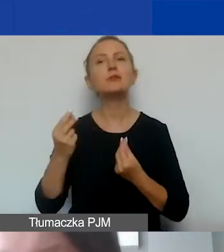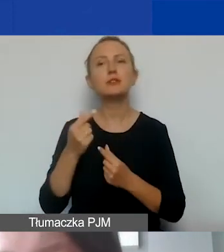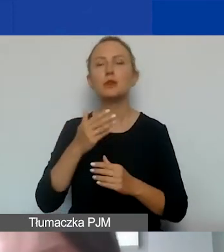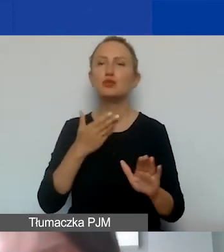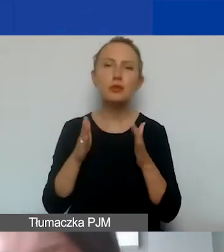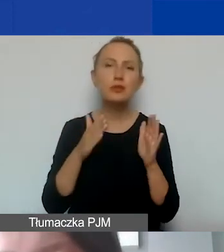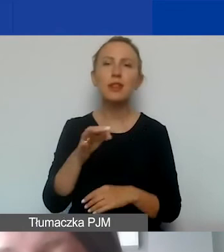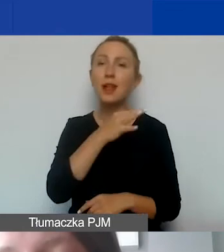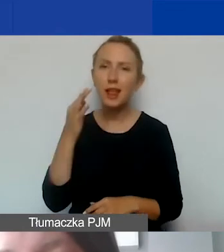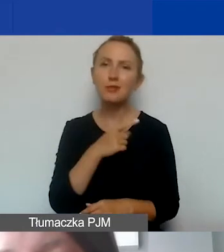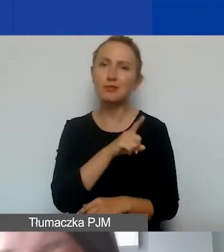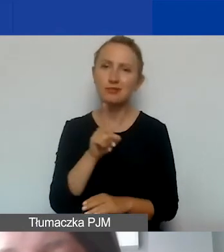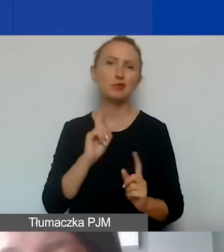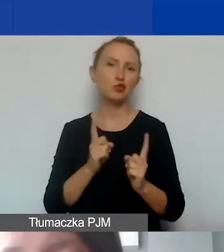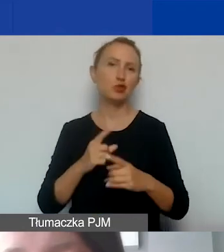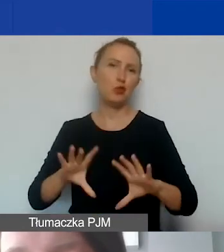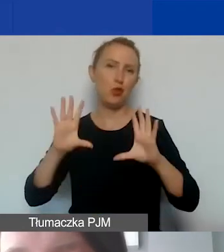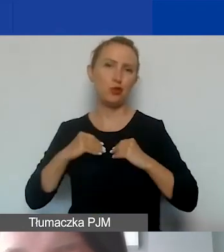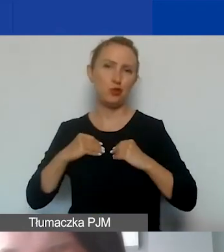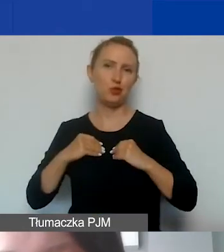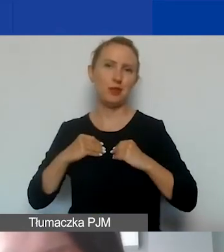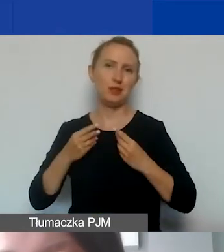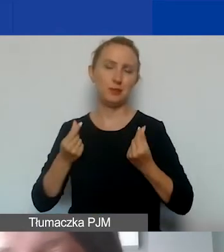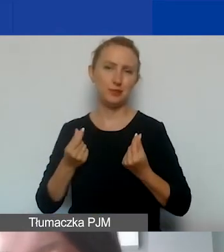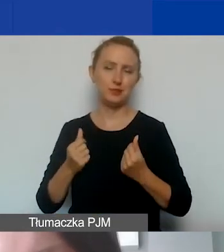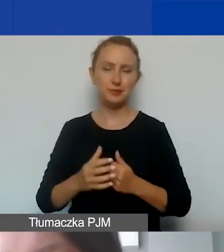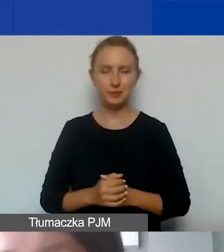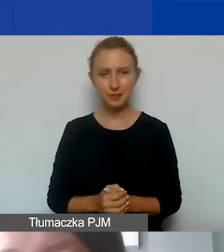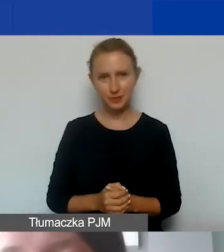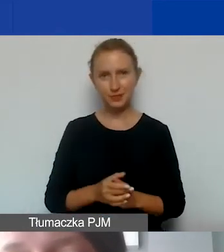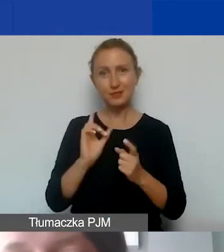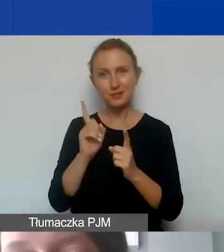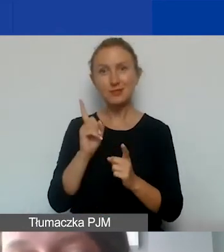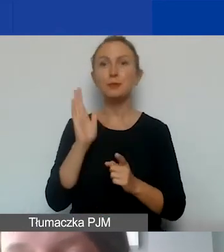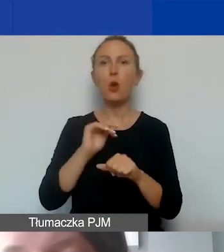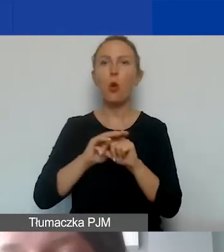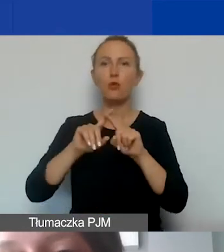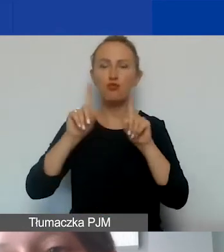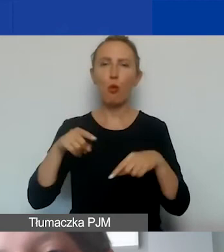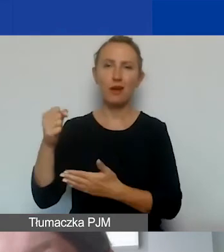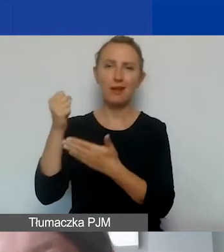tym szybciej państwo otrzymają od nas środki finansowe, tym szybciej zostanie podpisana umowa grantowa.